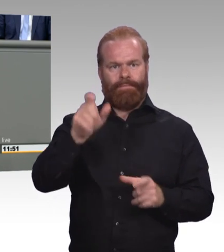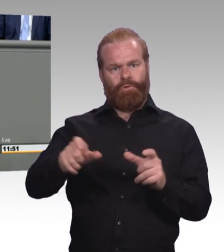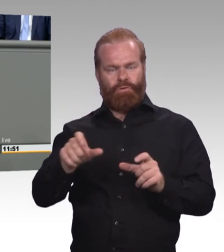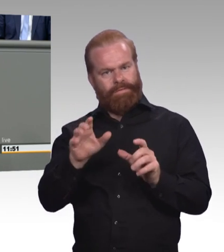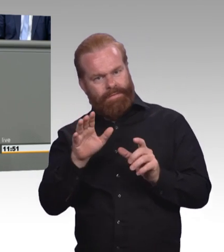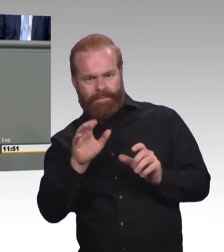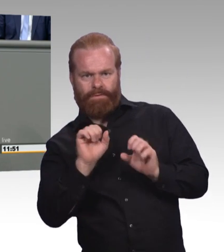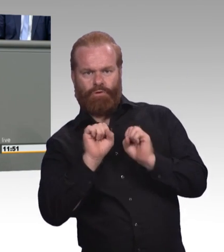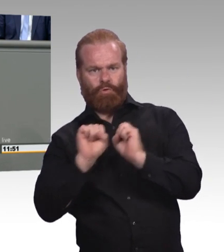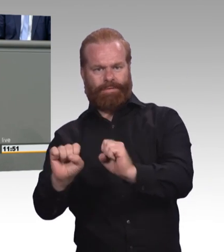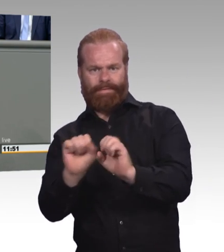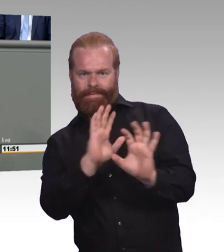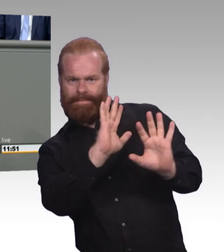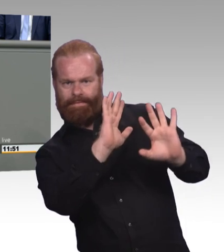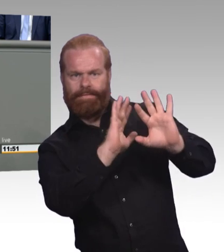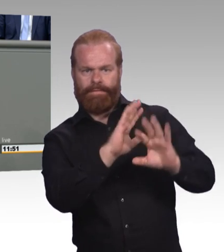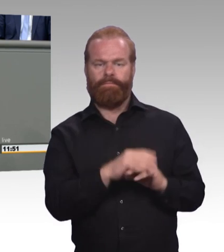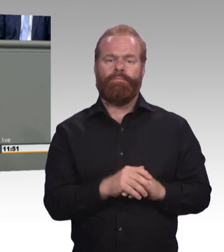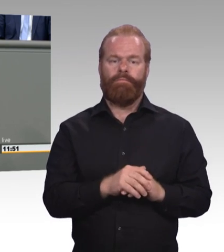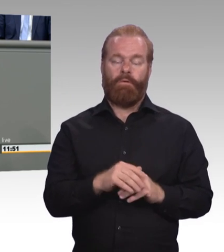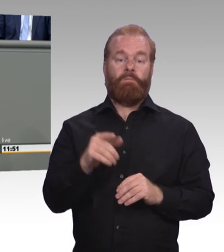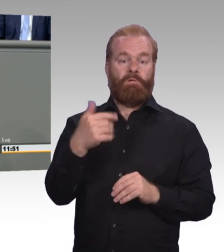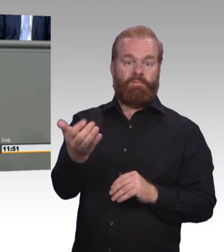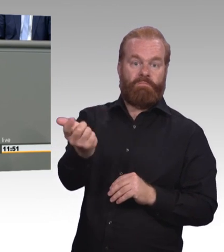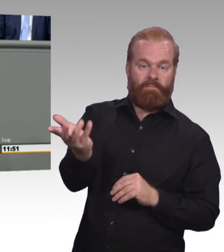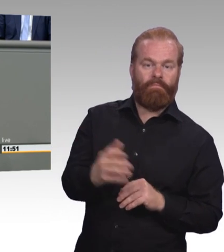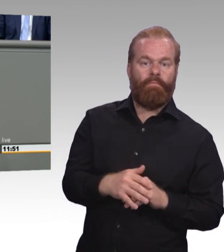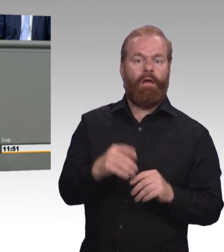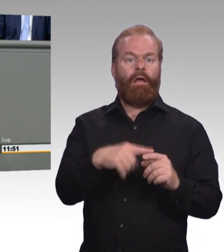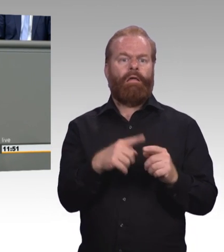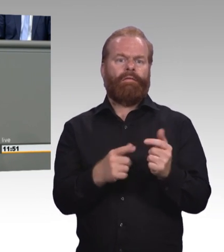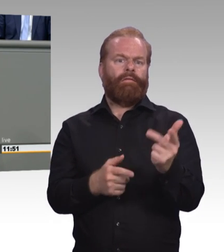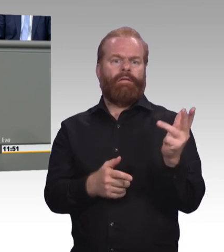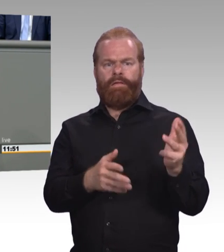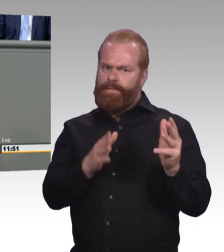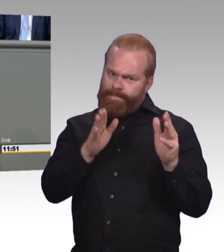glauben dann aber, dass es mit ein paar kosmetischen Korrekturen getan sei. Beides ist falsch.